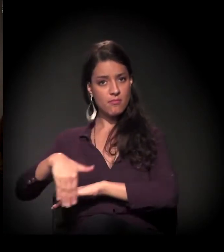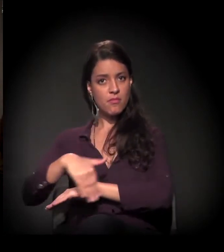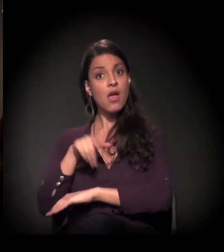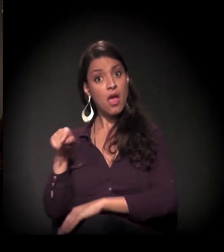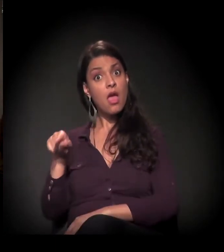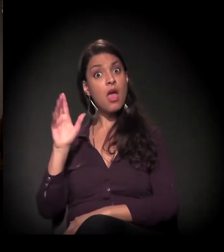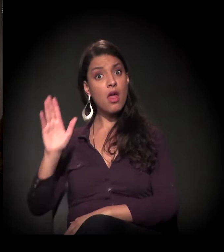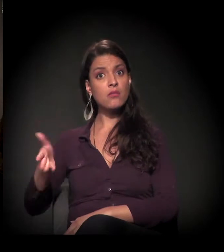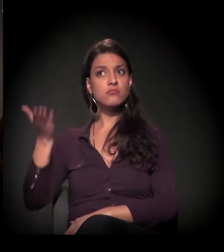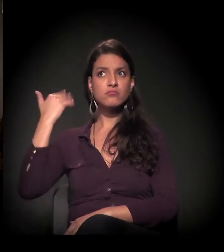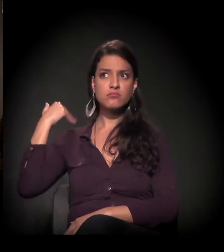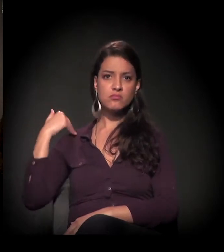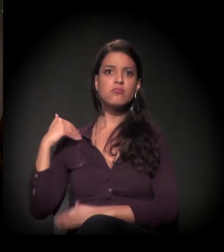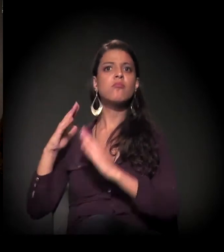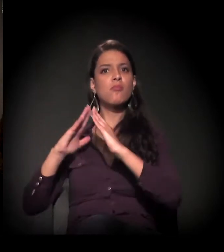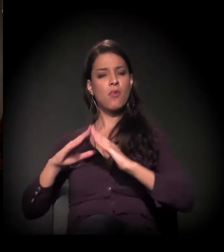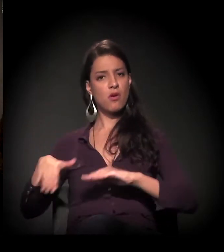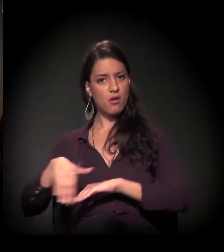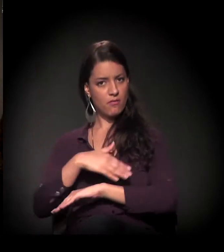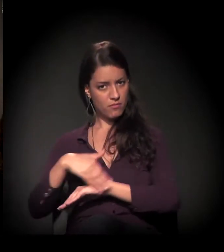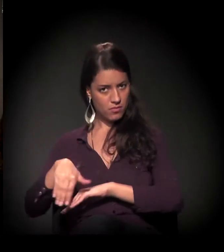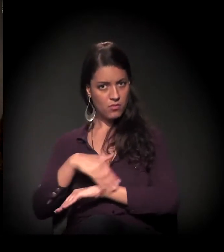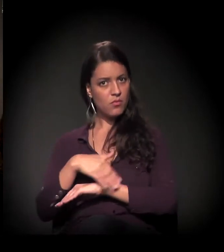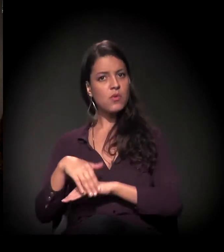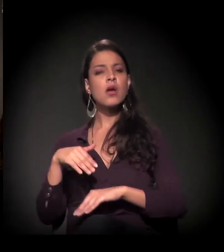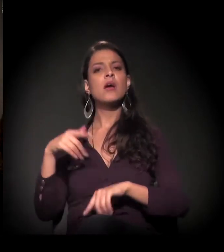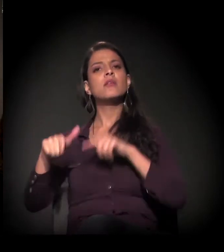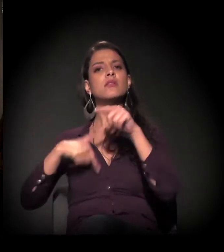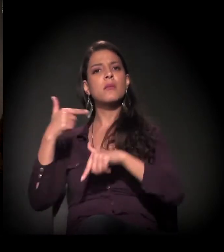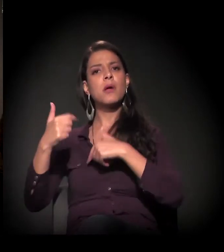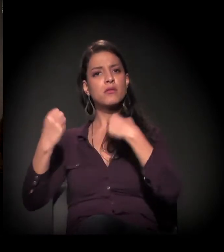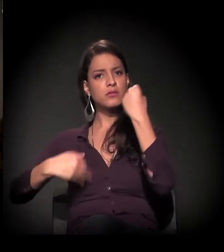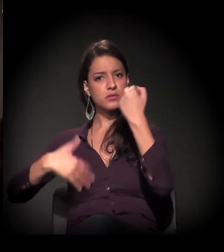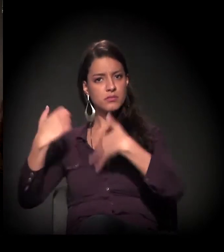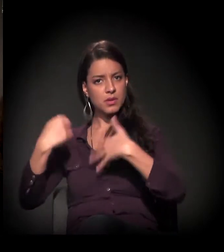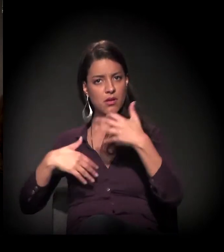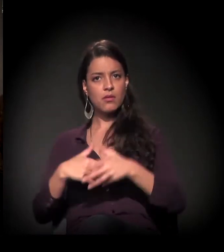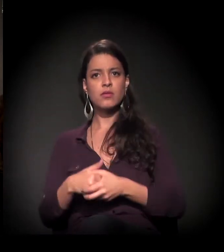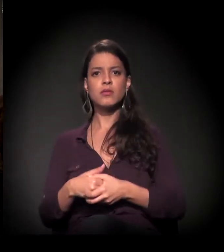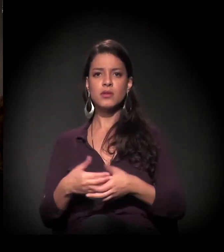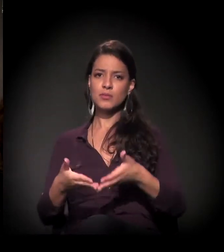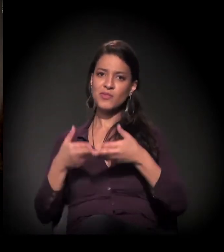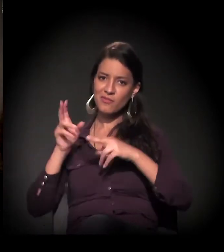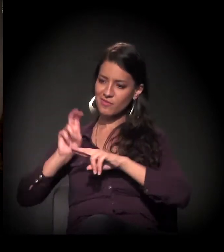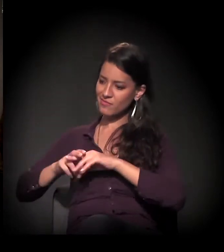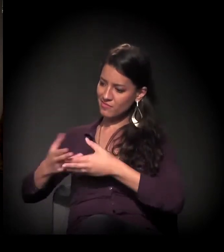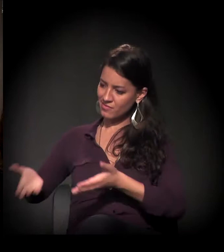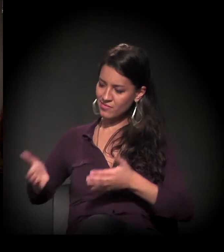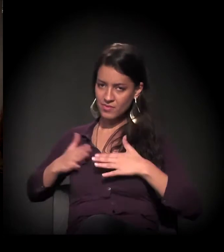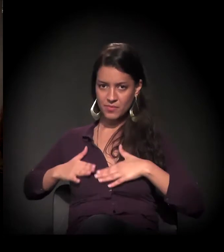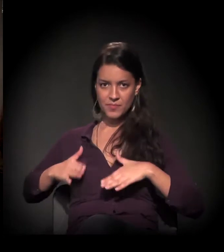Ela mesma já morou nas ruas de São Paulo. Vai falar um pouco sobre esse trabalho. Por favor, Maria, sente-se onde você ficar mais confortável.